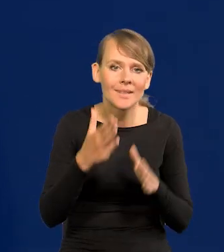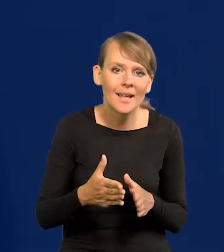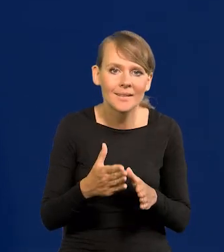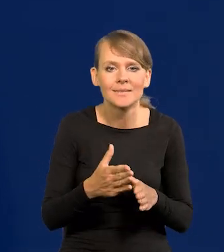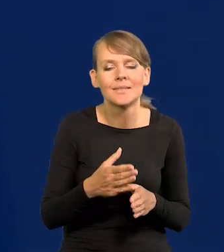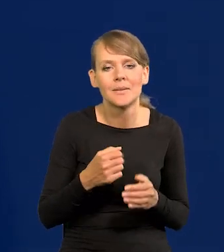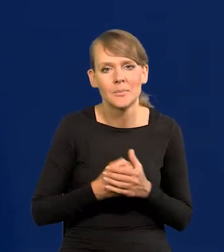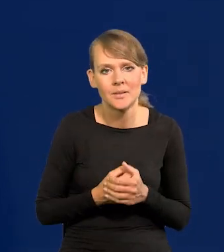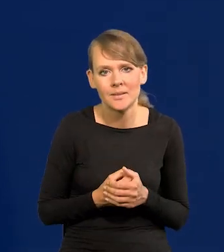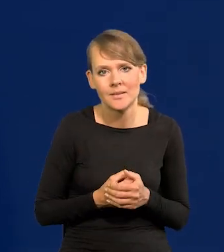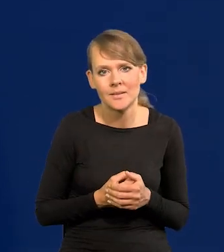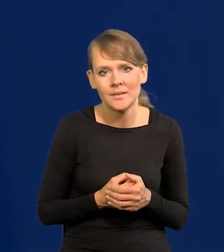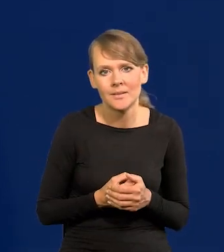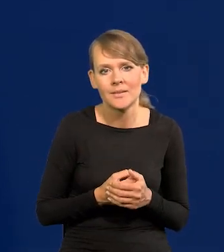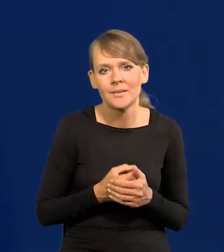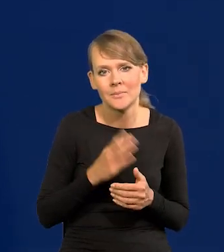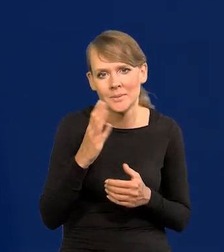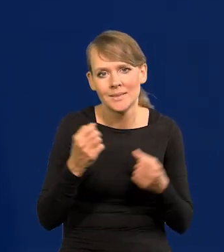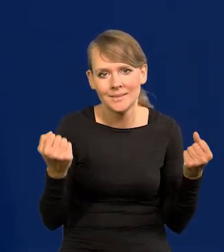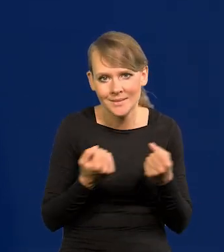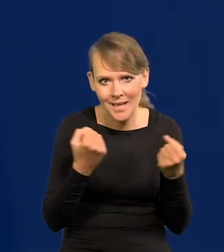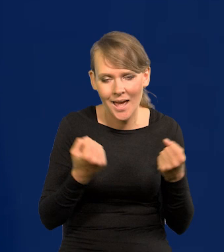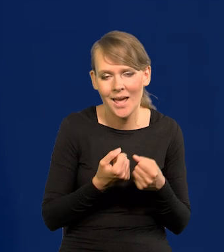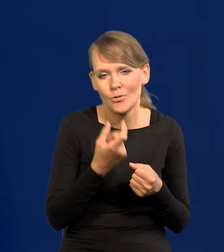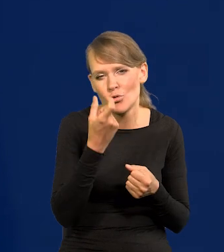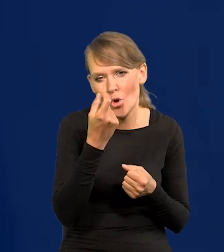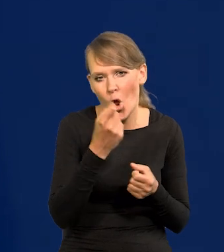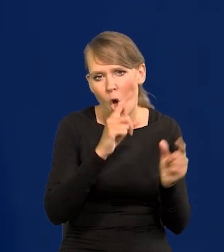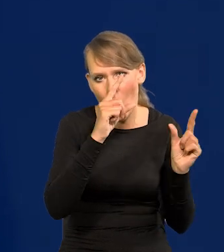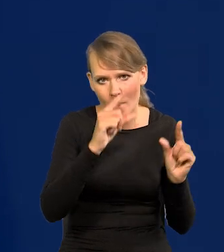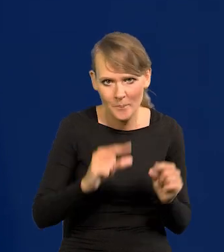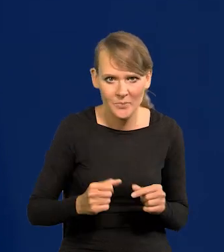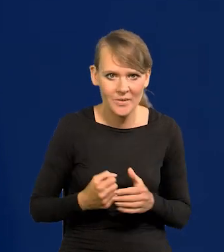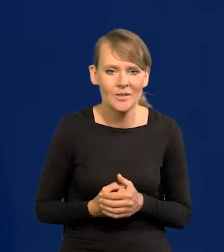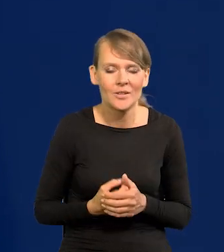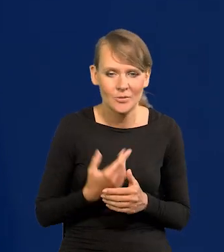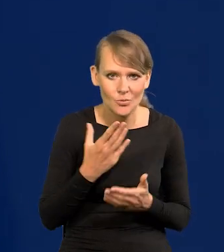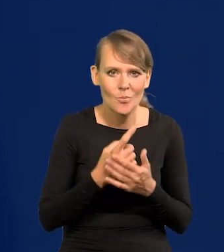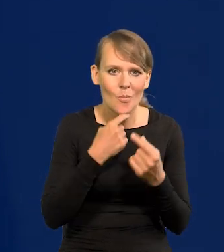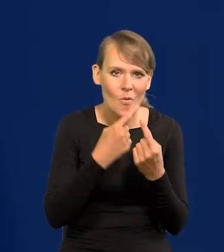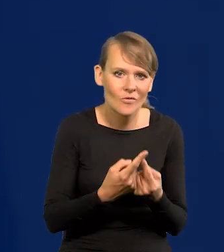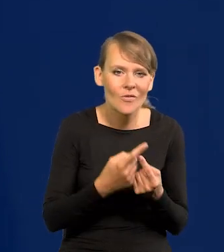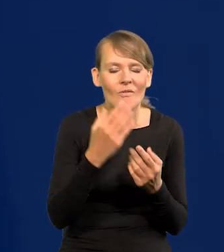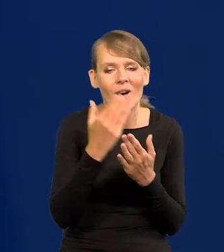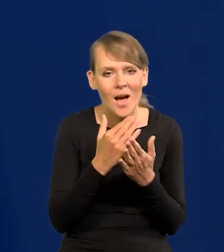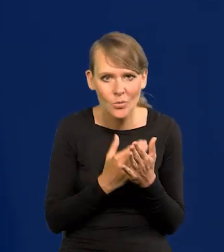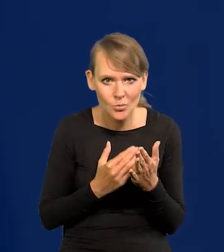będzie przystąpienie do delikatnych obniżek. Podałem warunki tych obniżek,